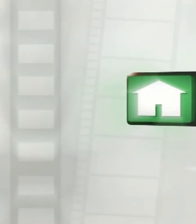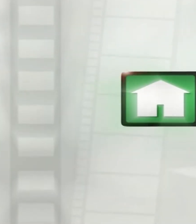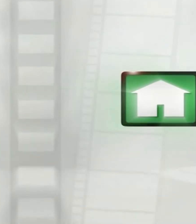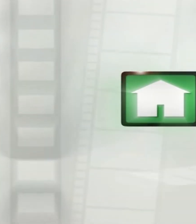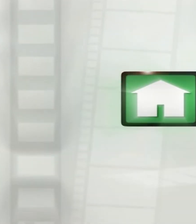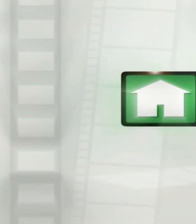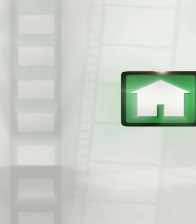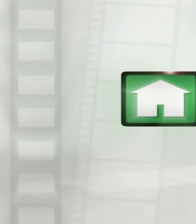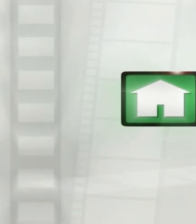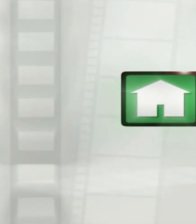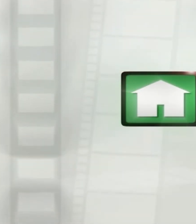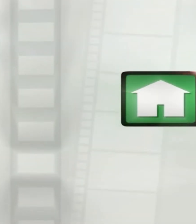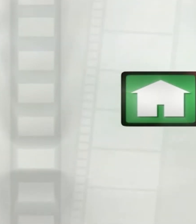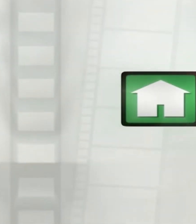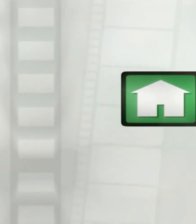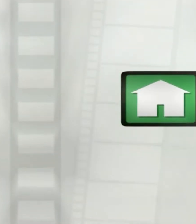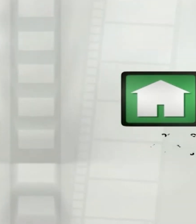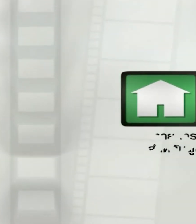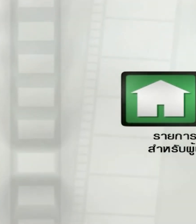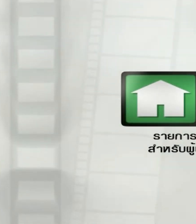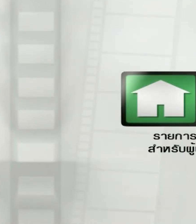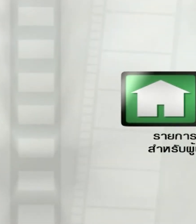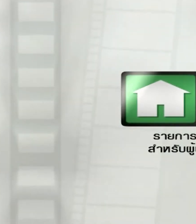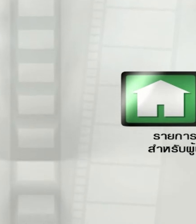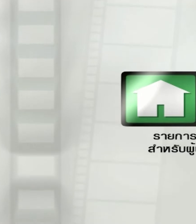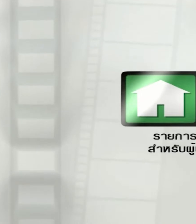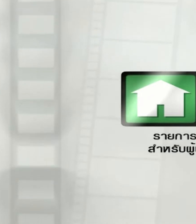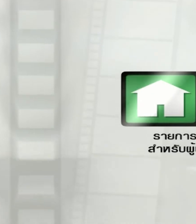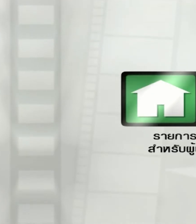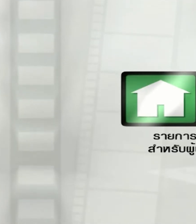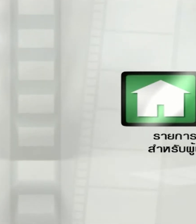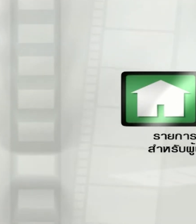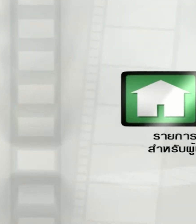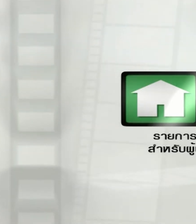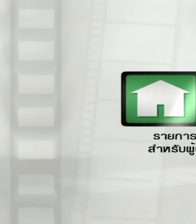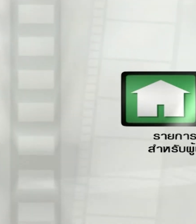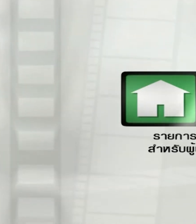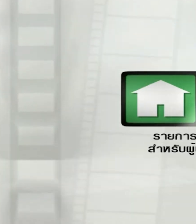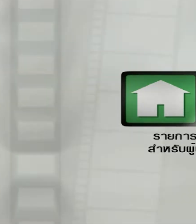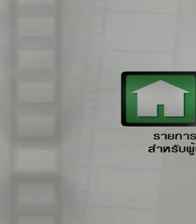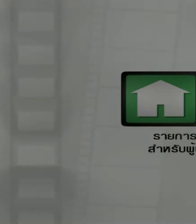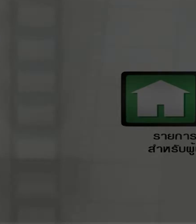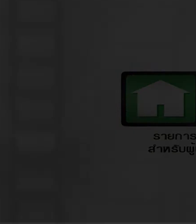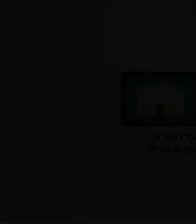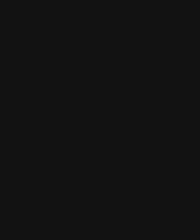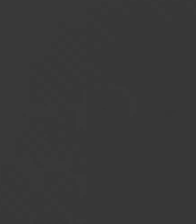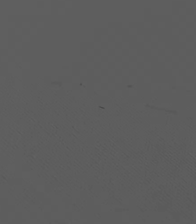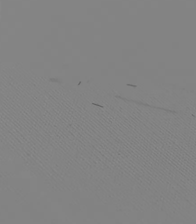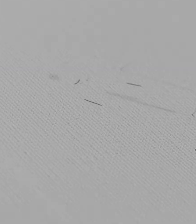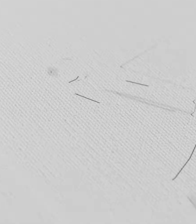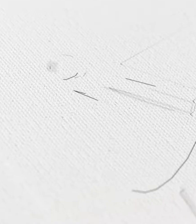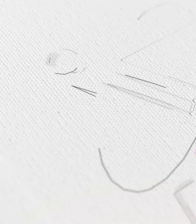รายการนิทานอาเซียนเป็นรายการทั่วไปเหมาะ สำหรับผู้ชมทุกวัยนะครับ